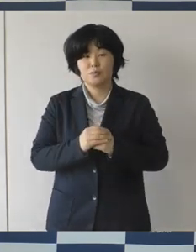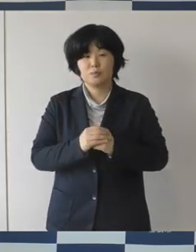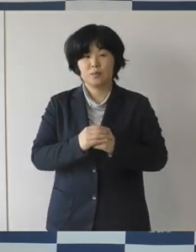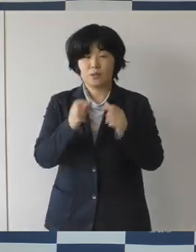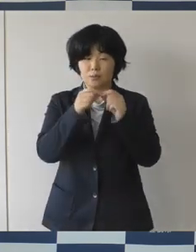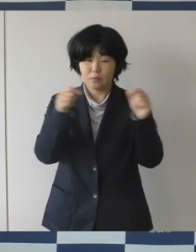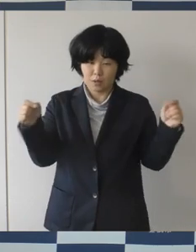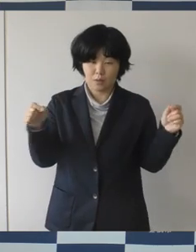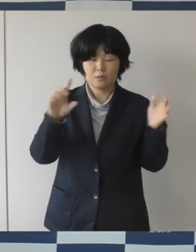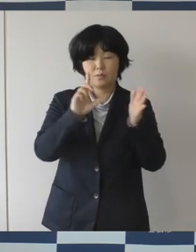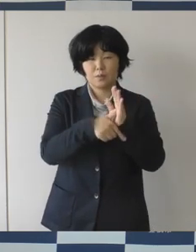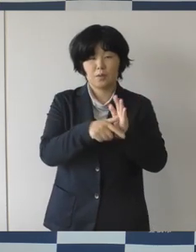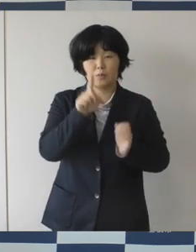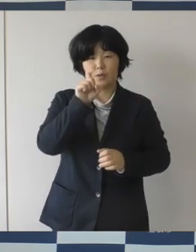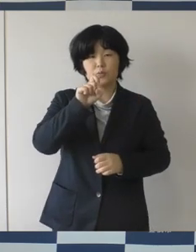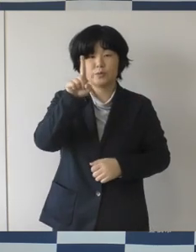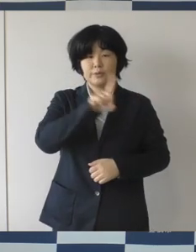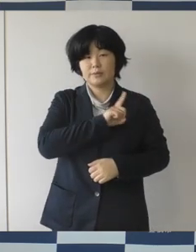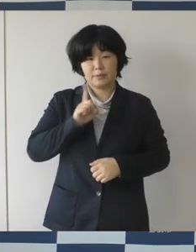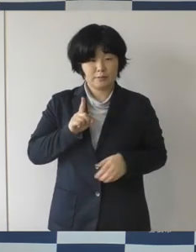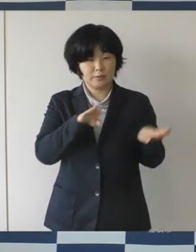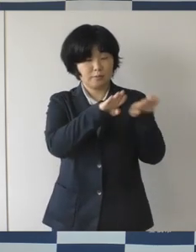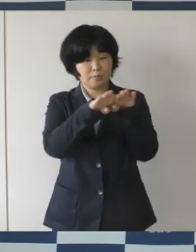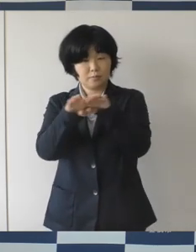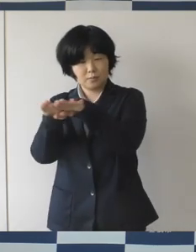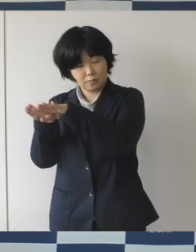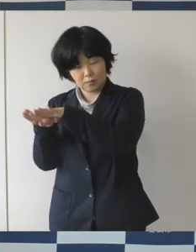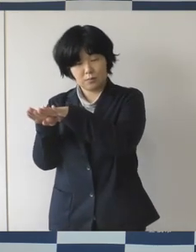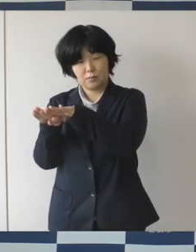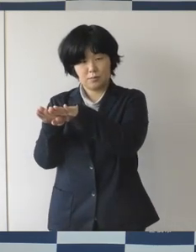長い方で11連休になるんじゃないかと思います。